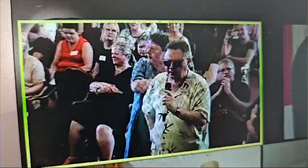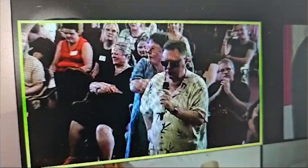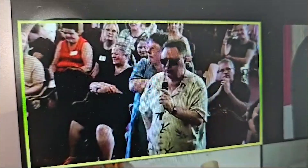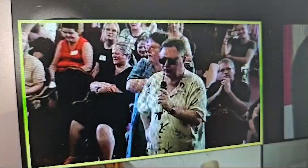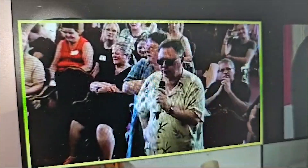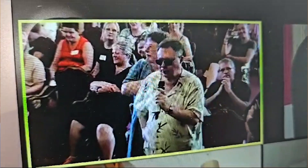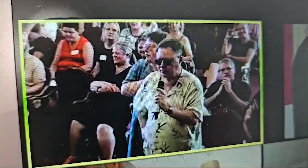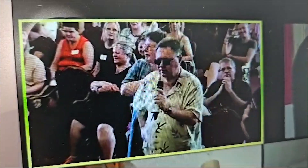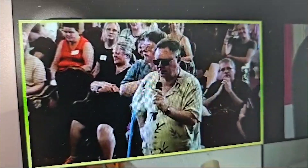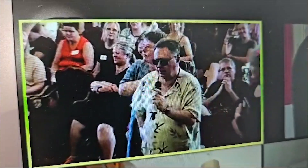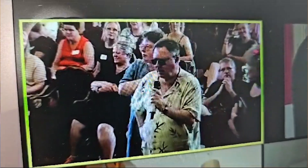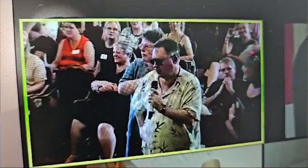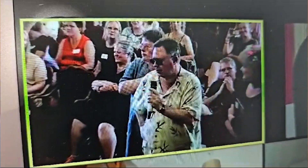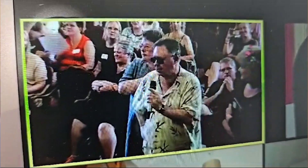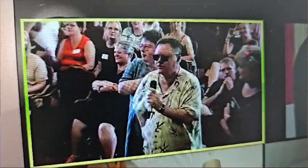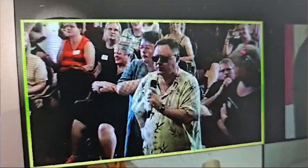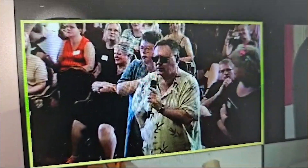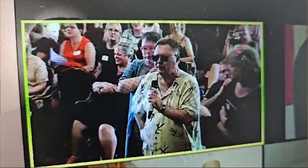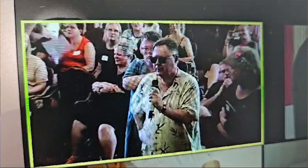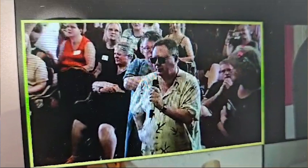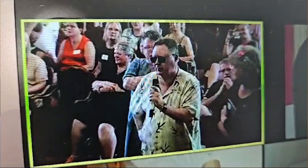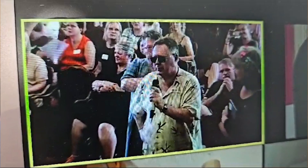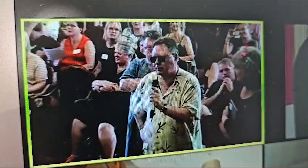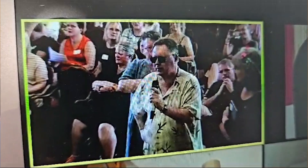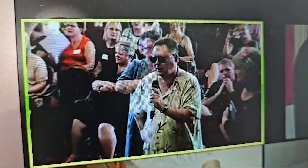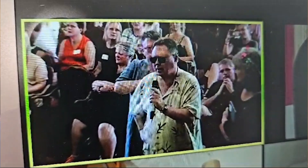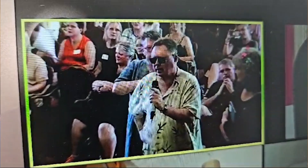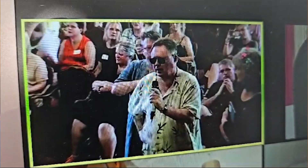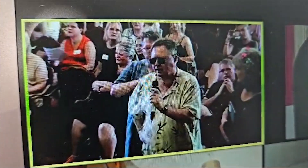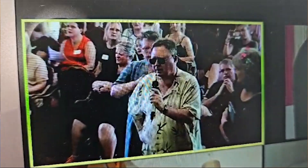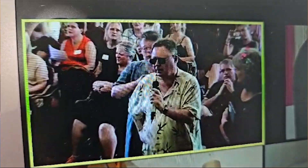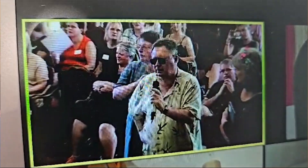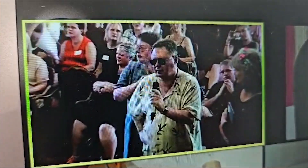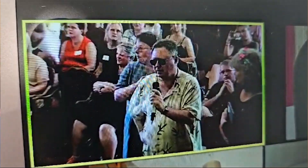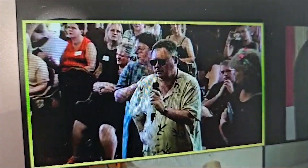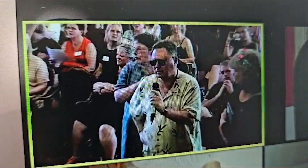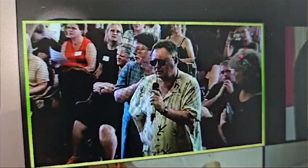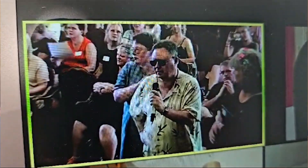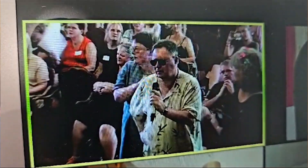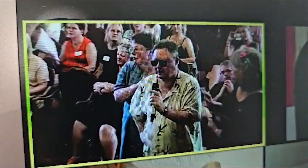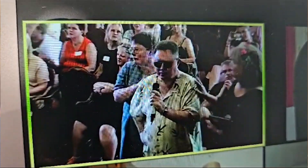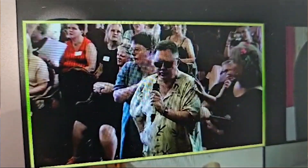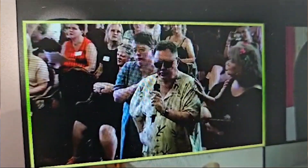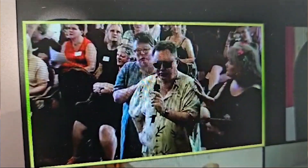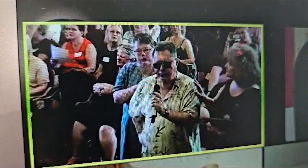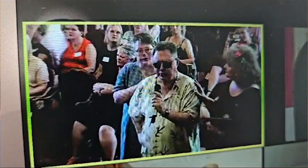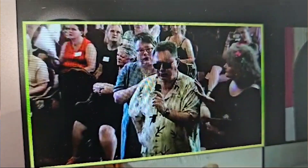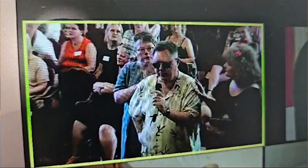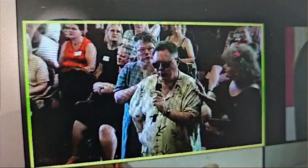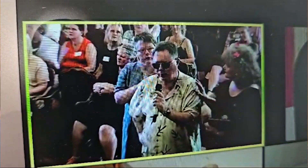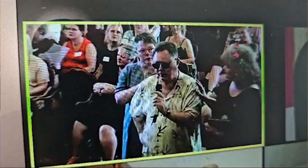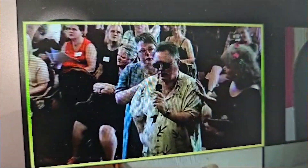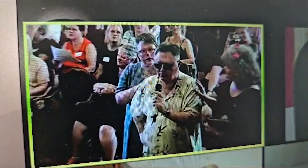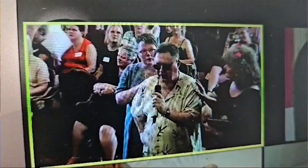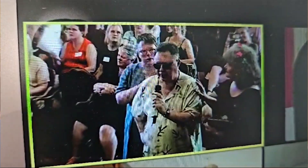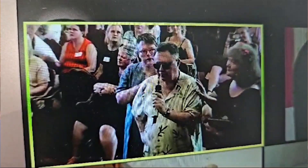It just shows how it does touch people and it continues to evolve. So, thank you!